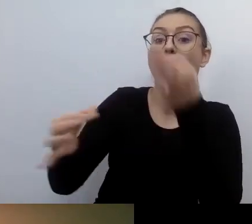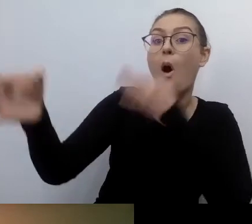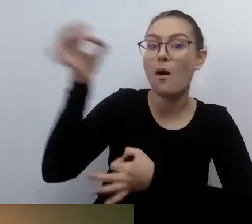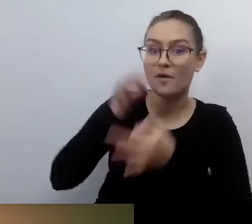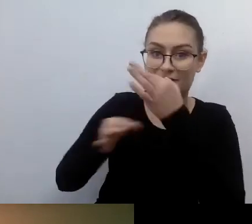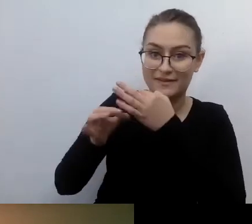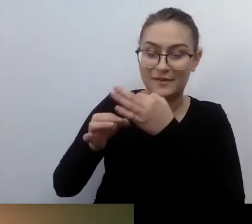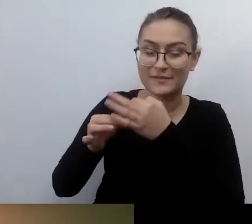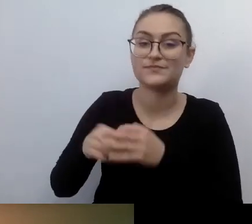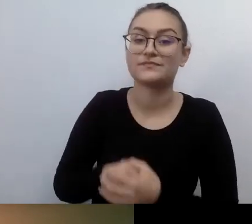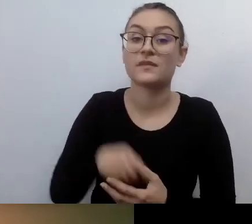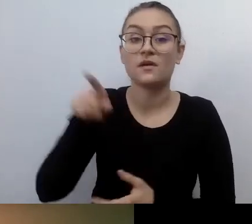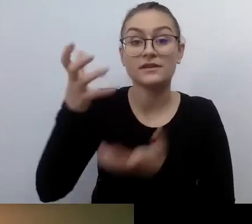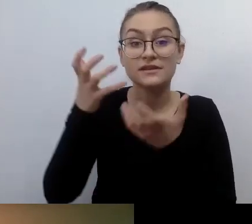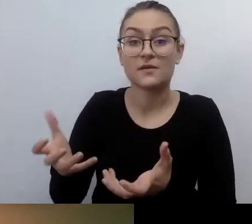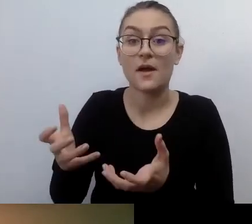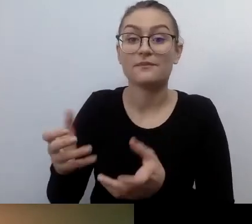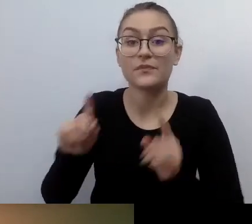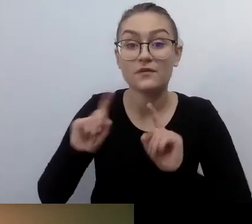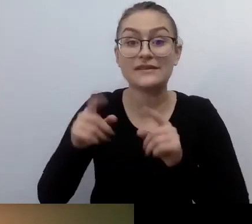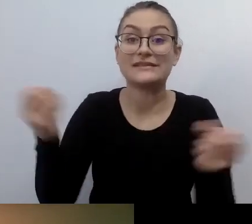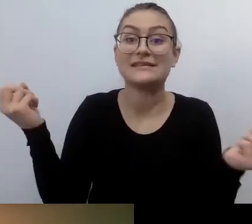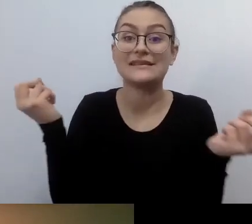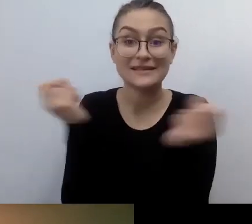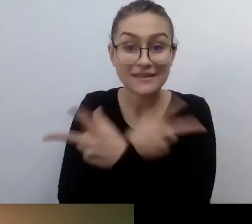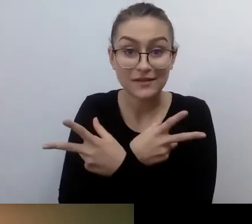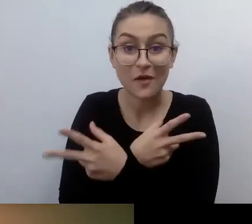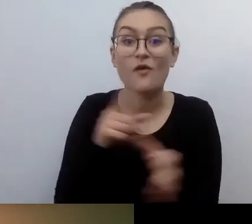kiedy chciała organizować kino dostępne dla osób niewidomych.